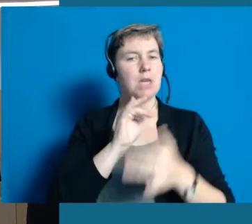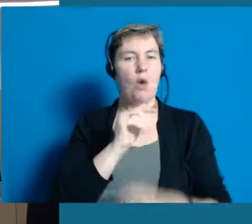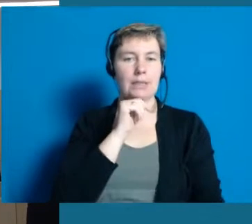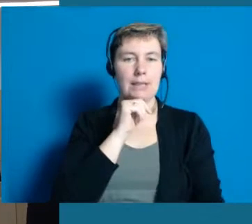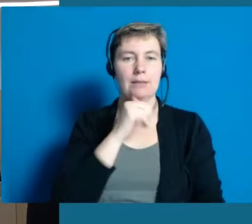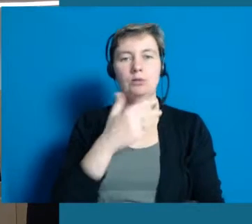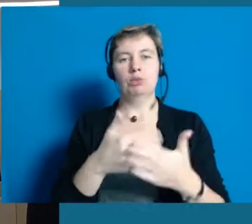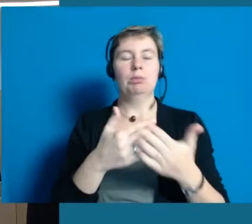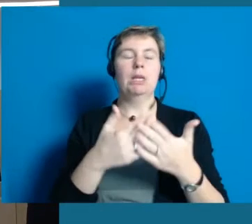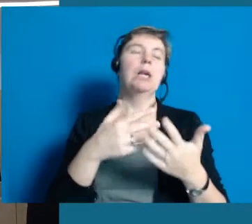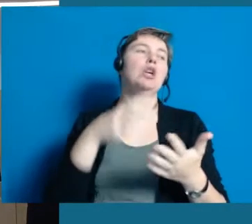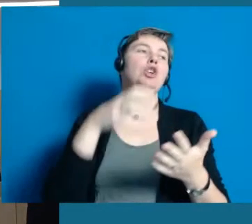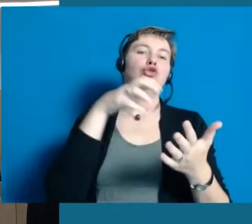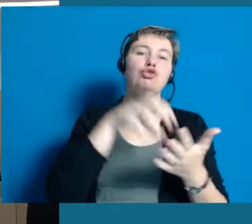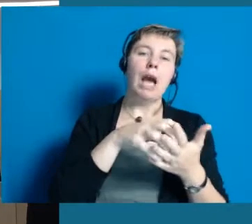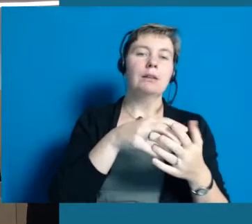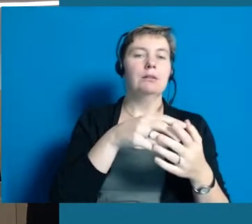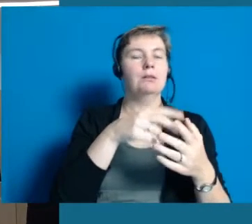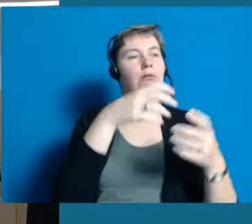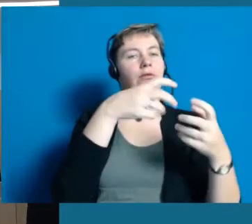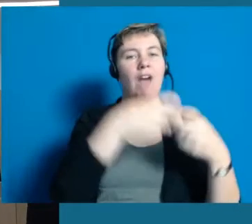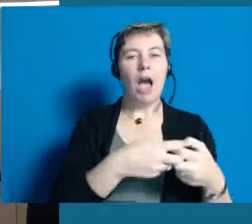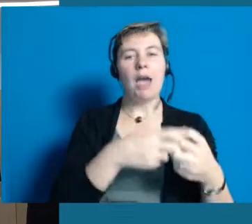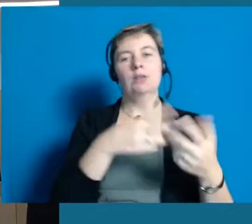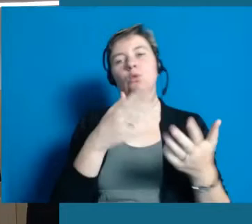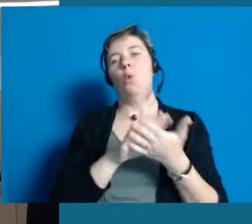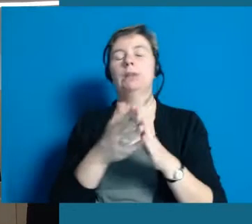und zwar völlig egal ob es ein Sportverein ist oder die Sängervereinigung.